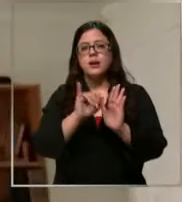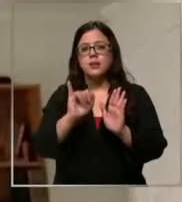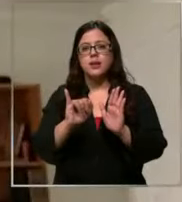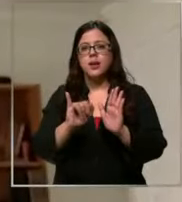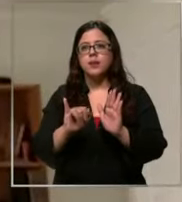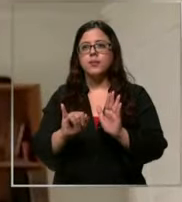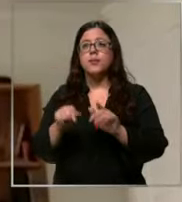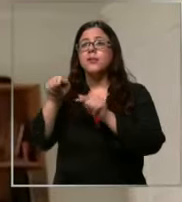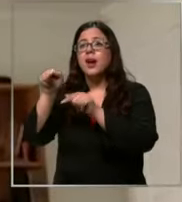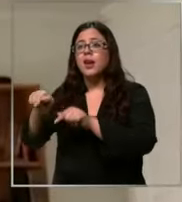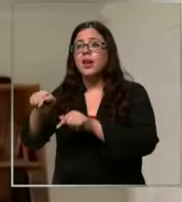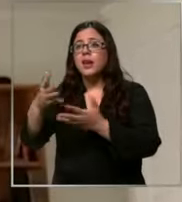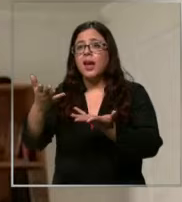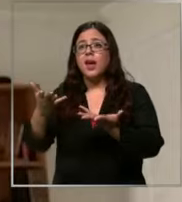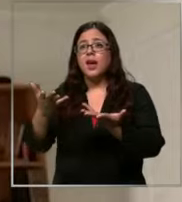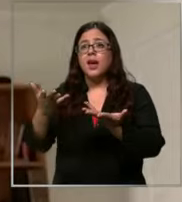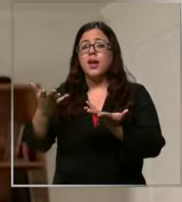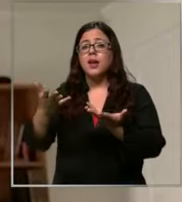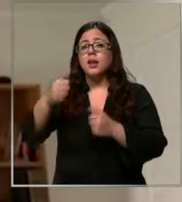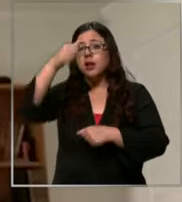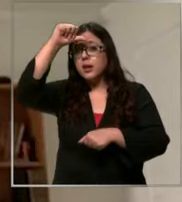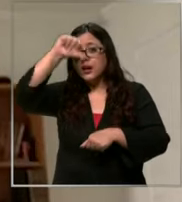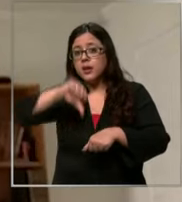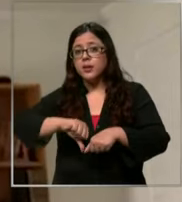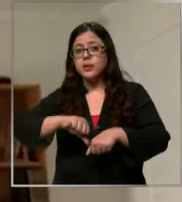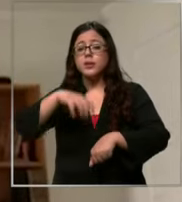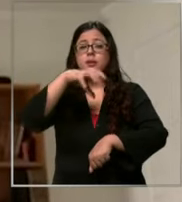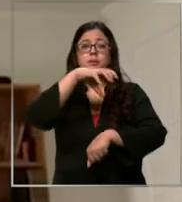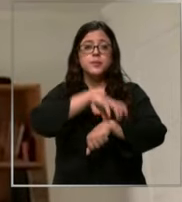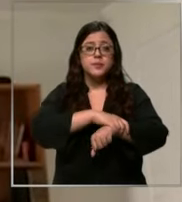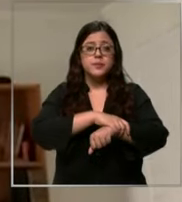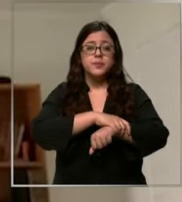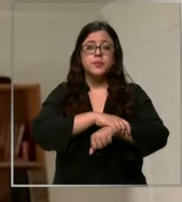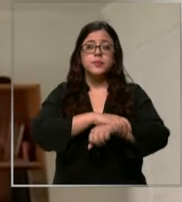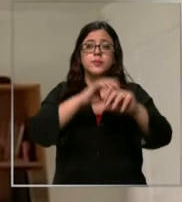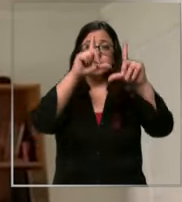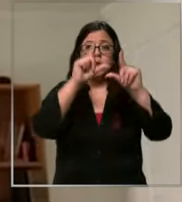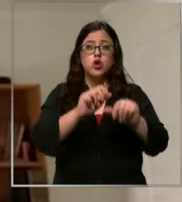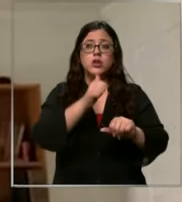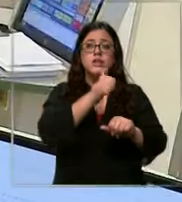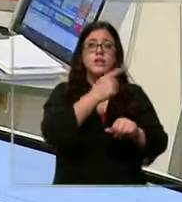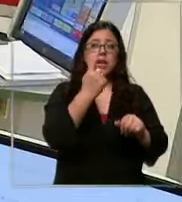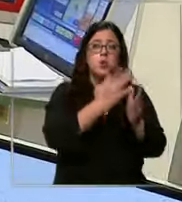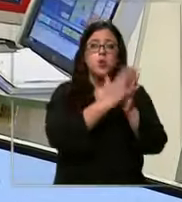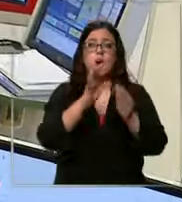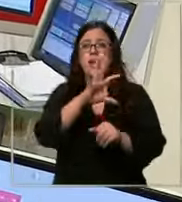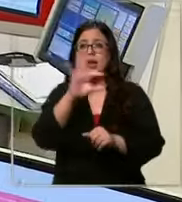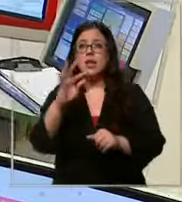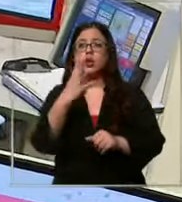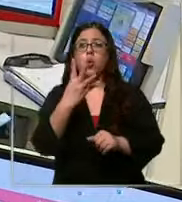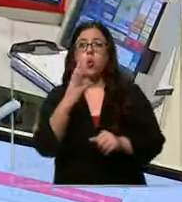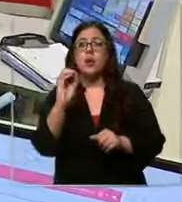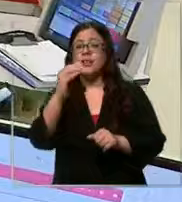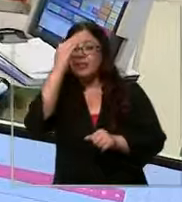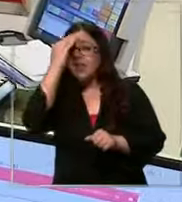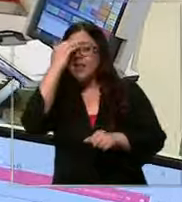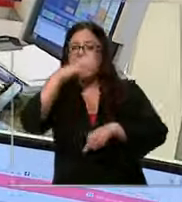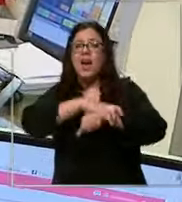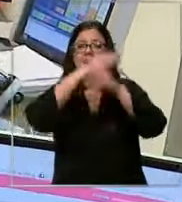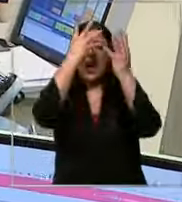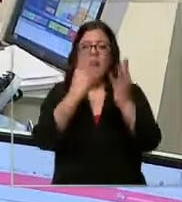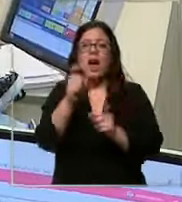penas de reclusión menor en su grado mínimo Es decir de 61 a 540 días a aquellos que cometan